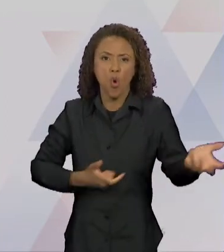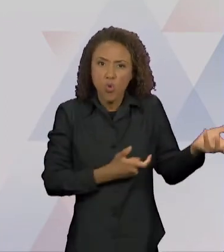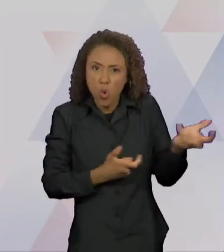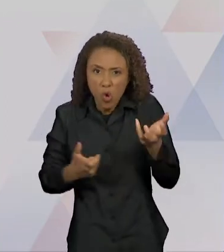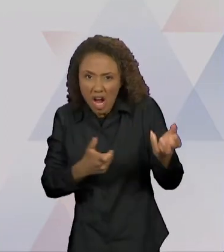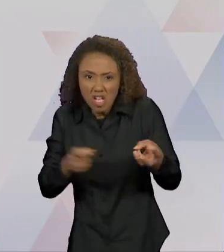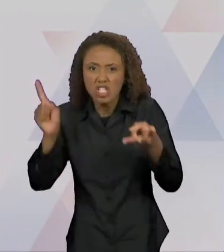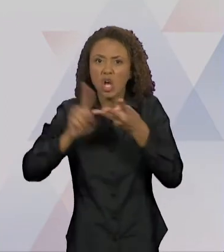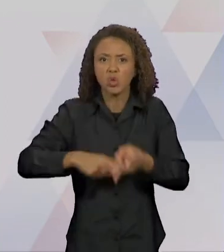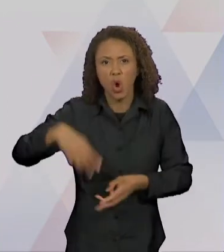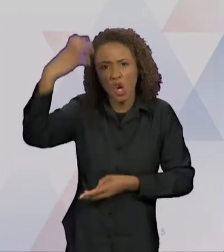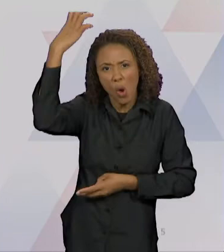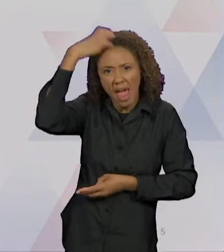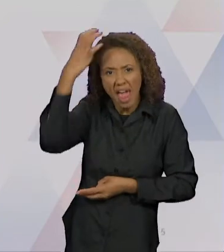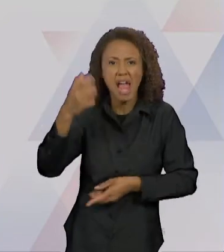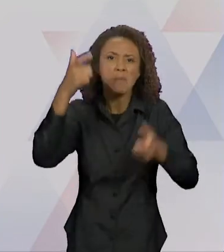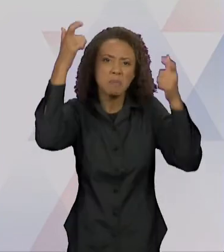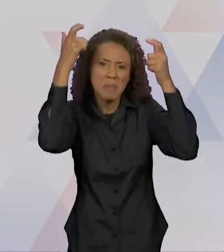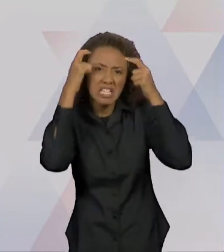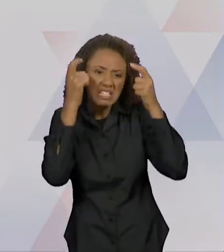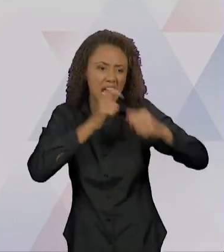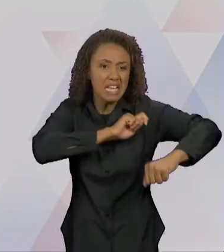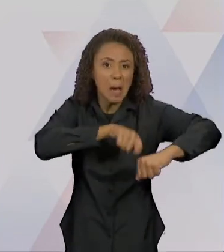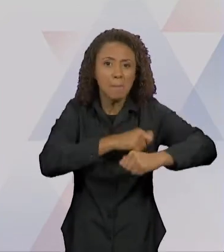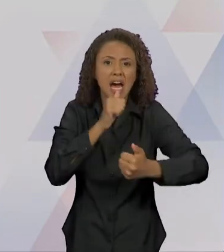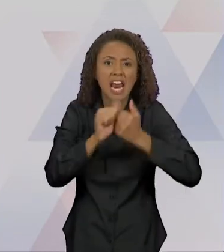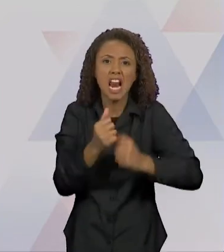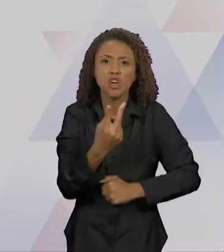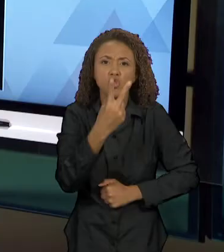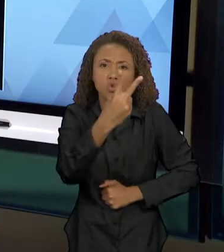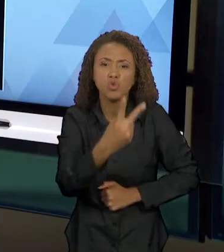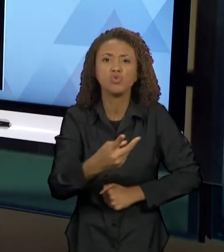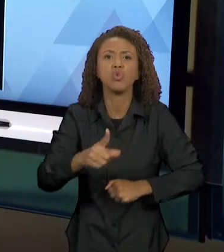PANELAS DE ARROZ E UM CHAPÉU DE SOBREMESA". ENTÃO,